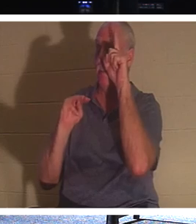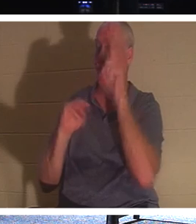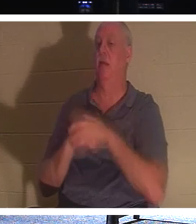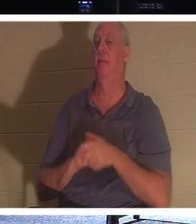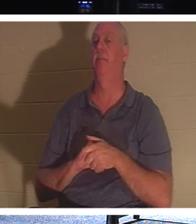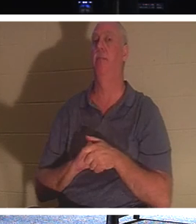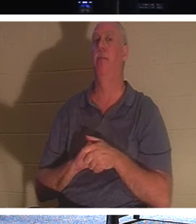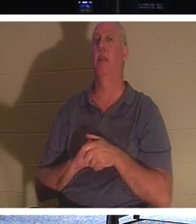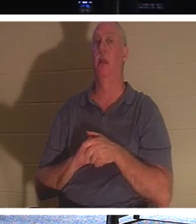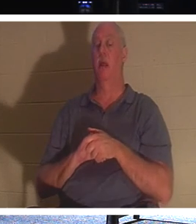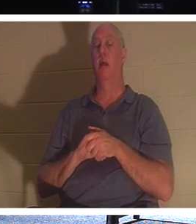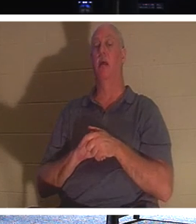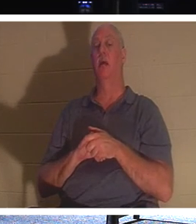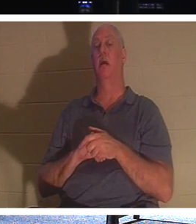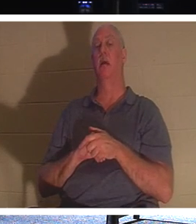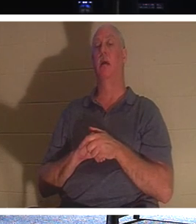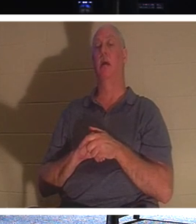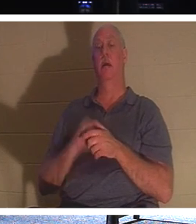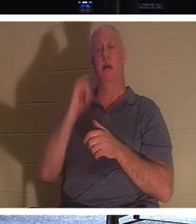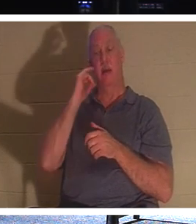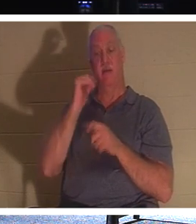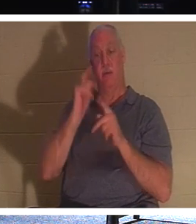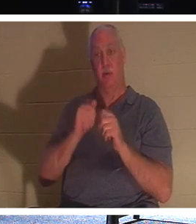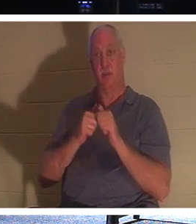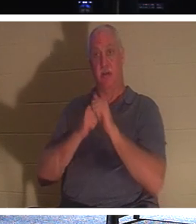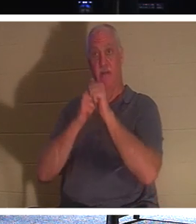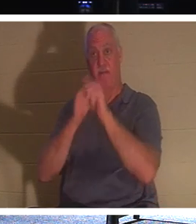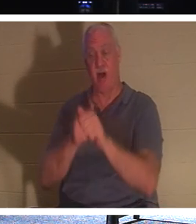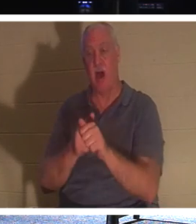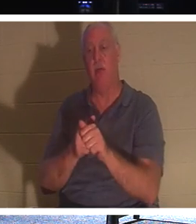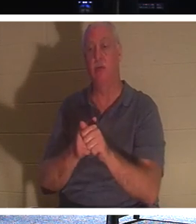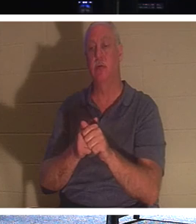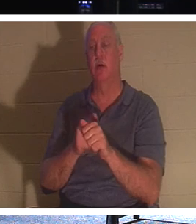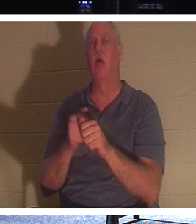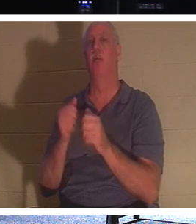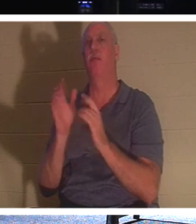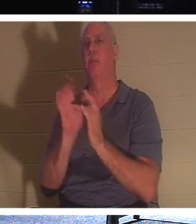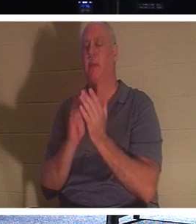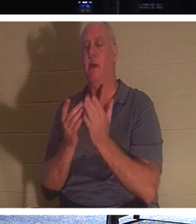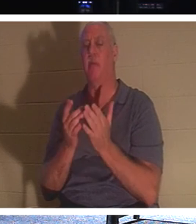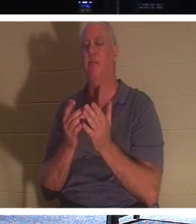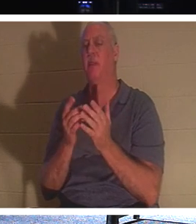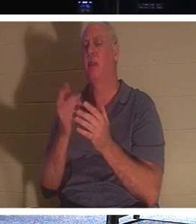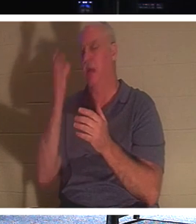человек хотел следовать за Христом, но сначала позаботился о похоронах своего отца, Иисус сказал: